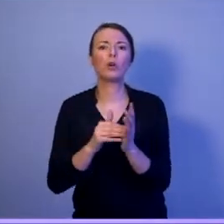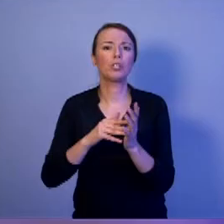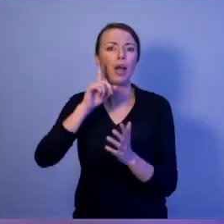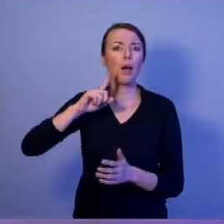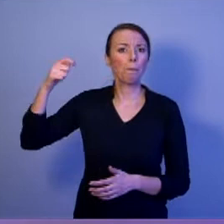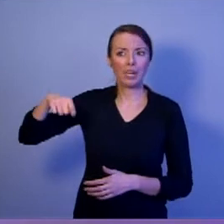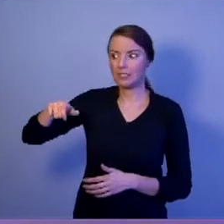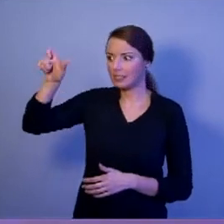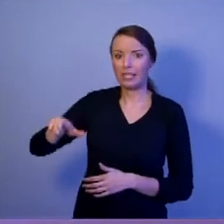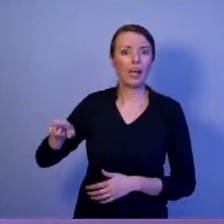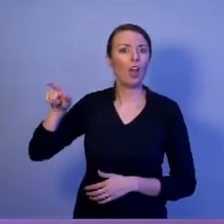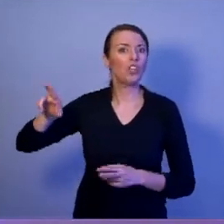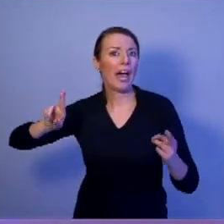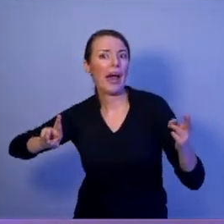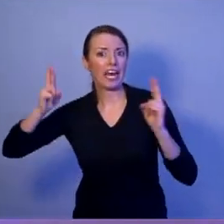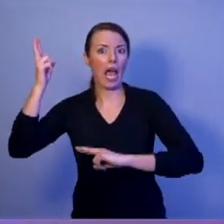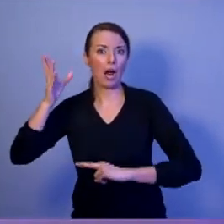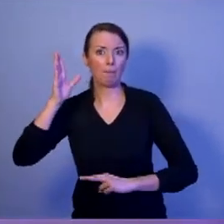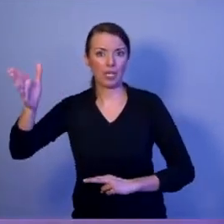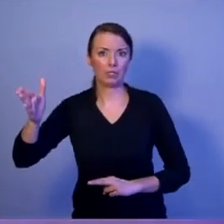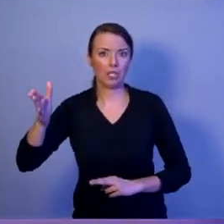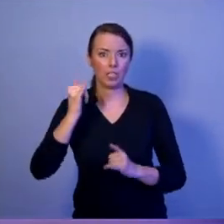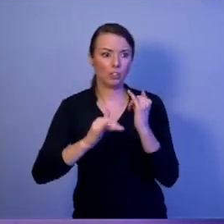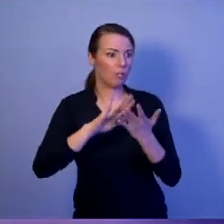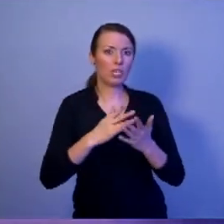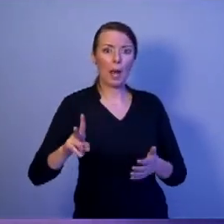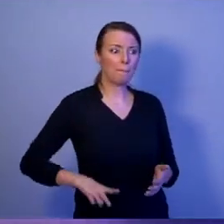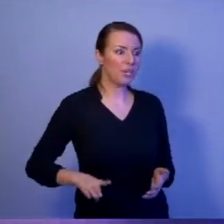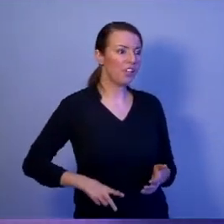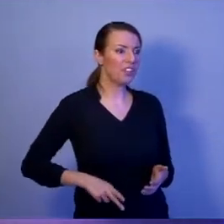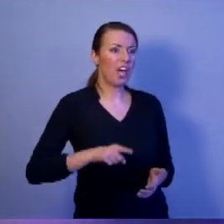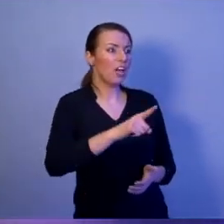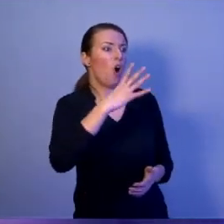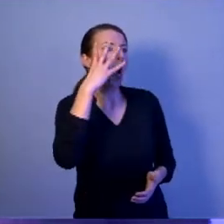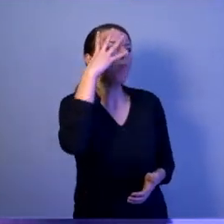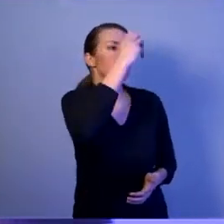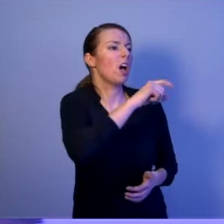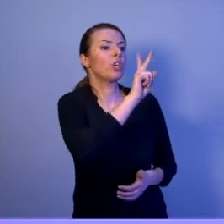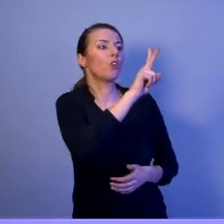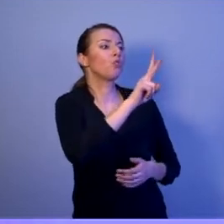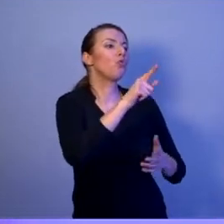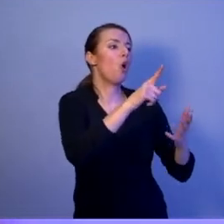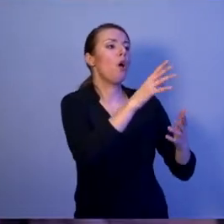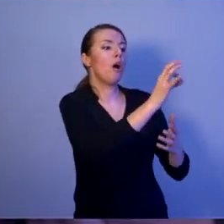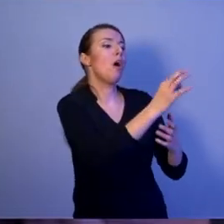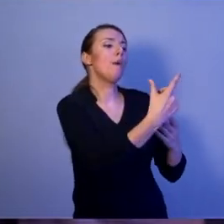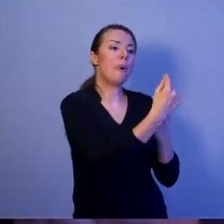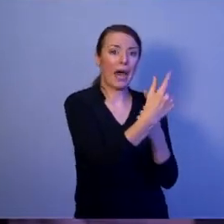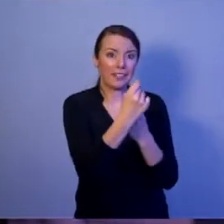który będzie reagował, kiedy niefrasobliwy minister będzie obrażał naszych sojuszników. Tak być nie może!